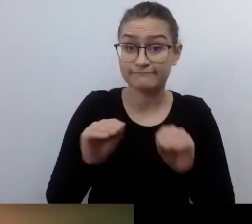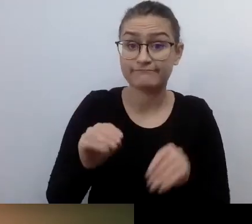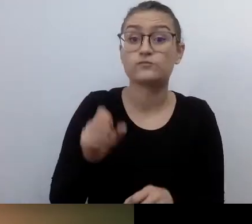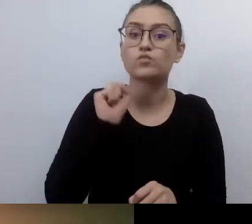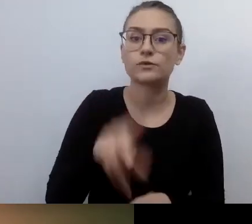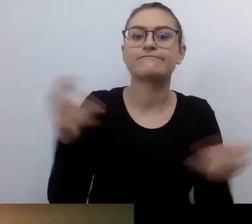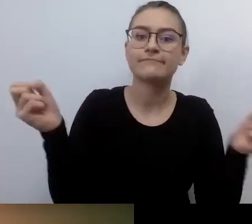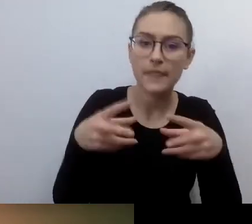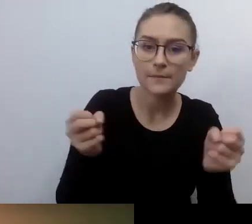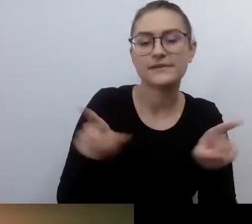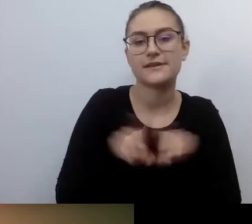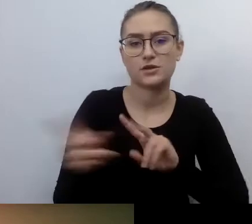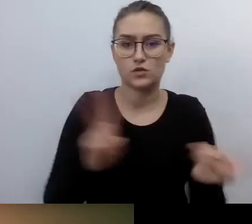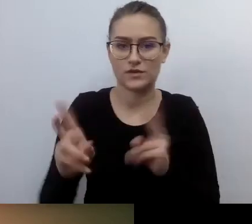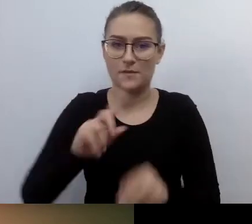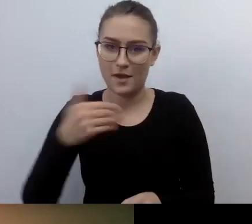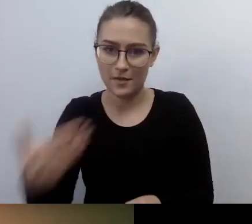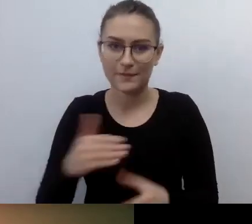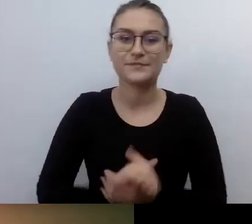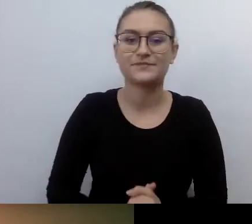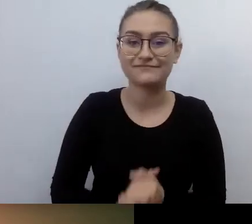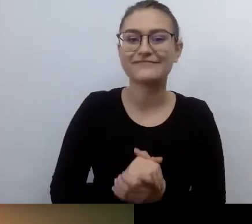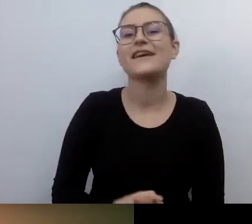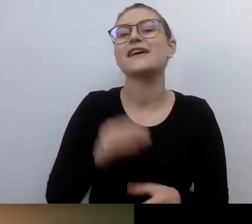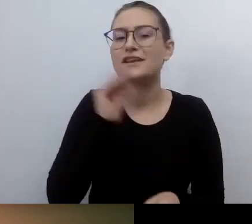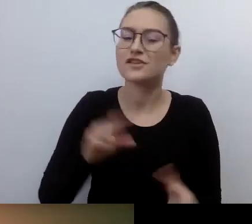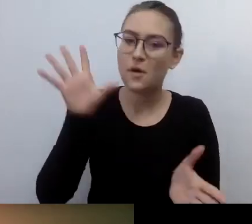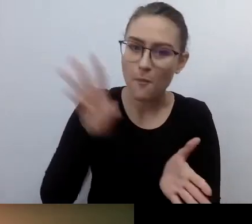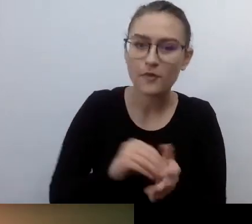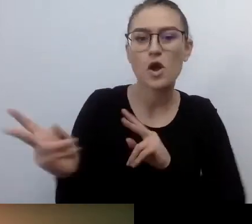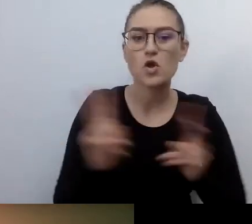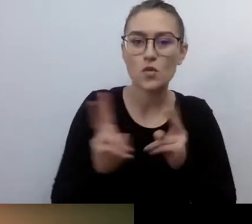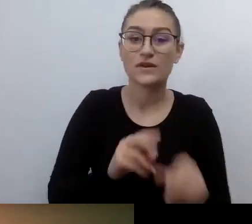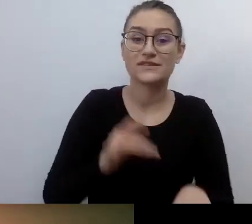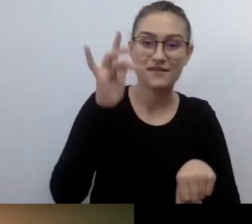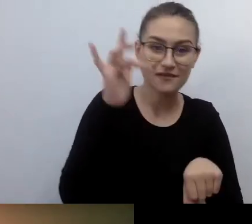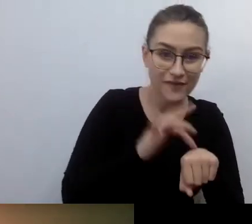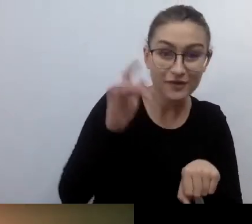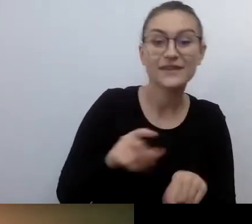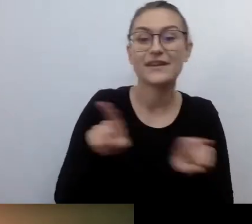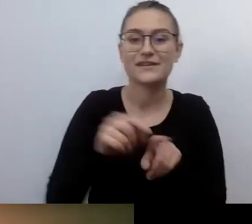Tłumaczą nam Marlena Florczyk i Weronika Szymańska. Napisy dostarczają Dostępni.eu.